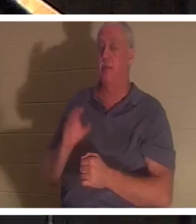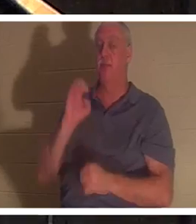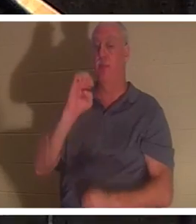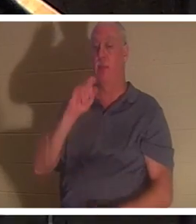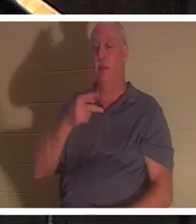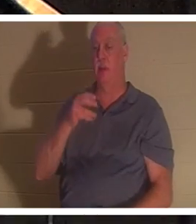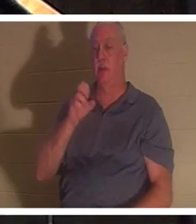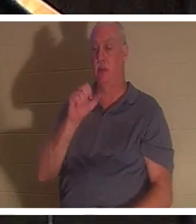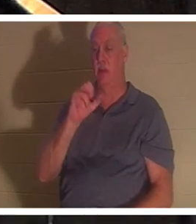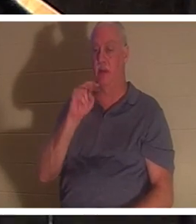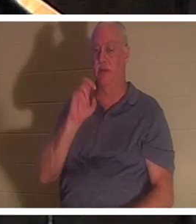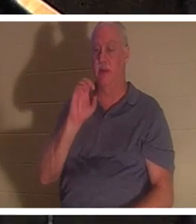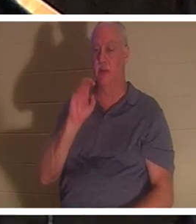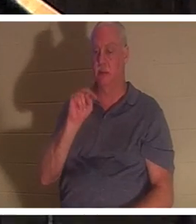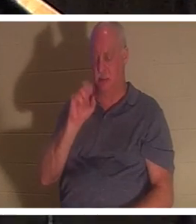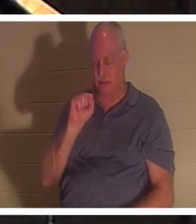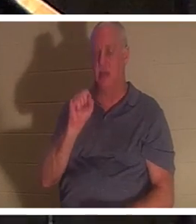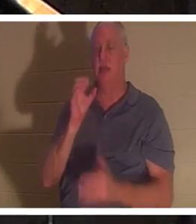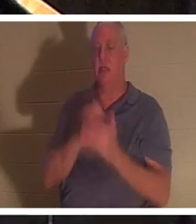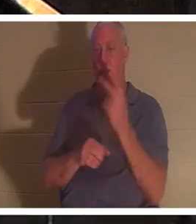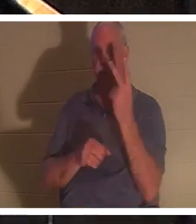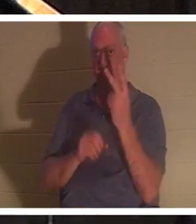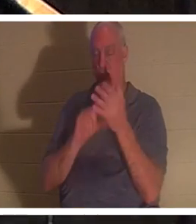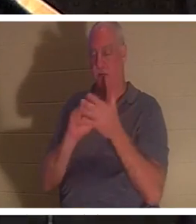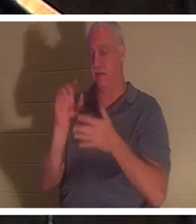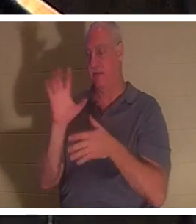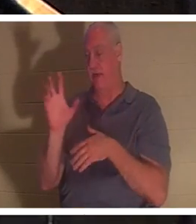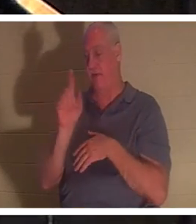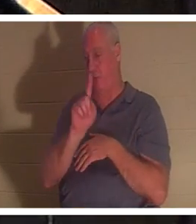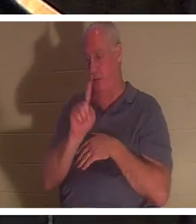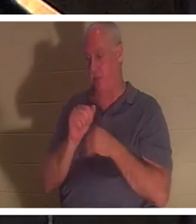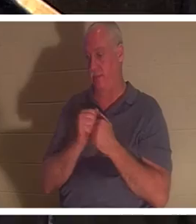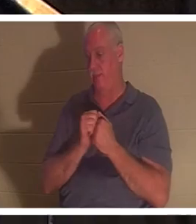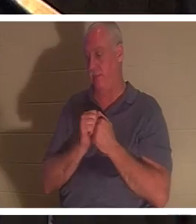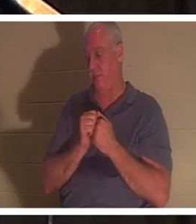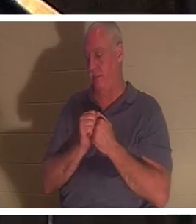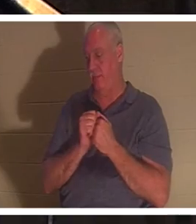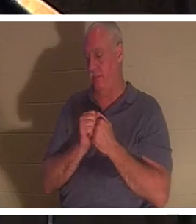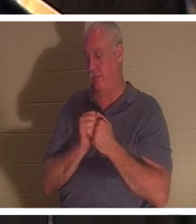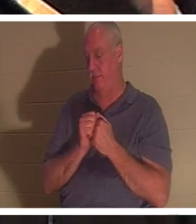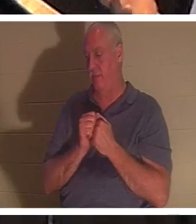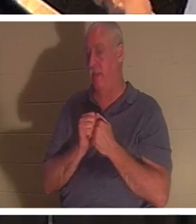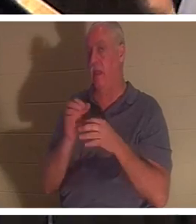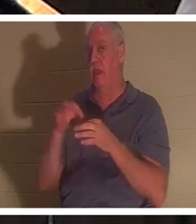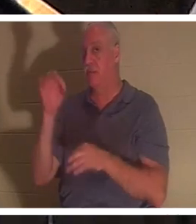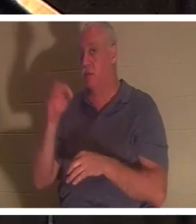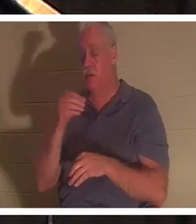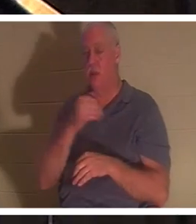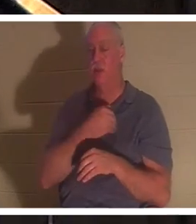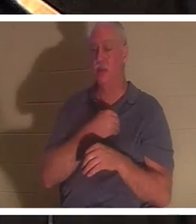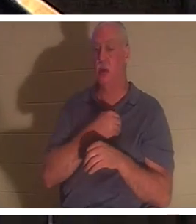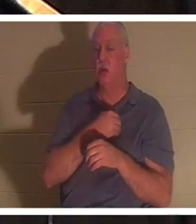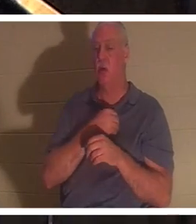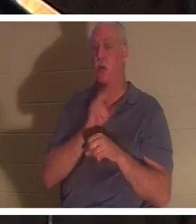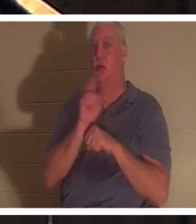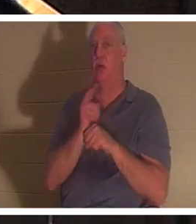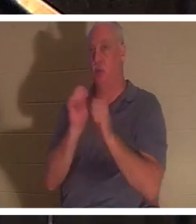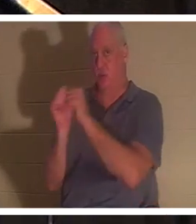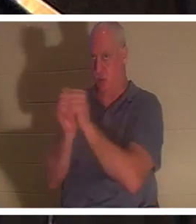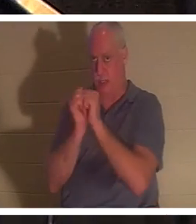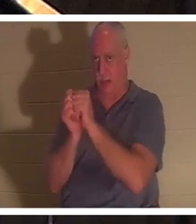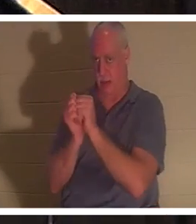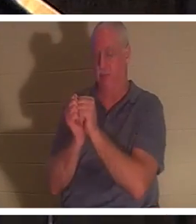1节和第5节谈到了这一点。灵和魂在圣经中可以互换使用。在